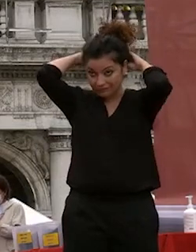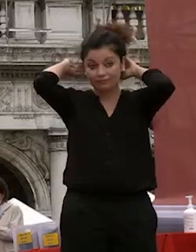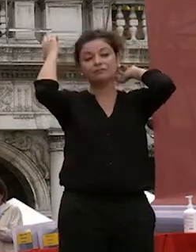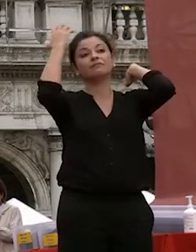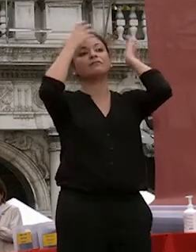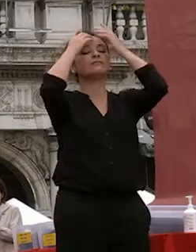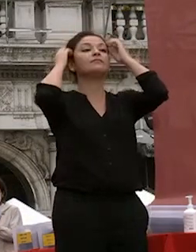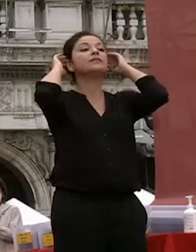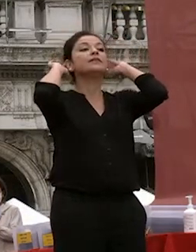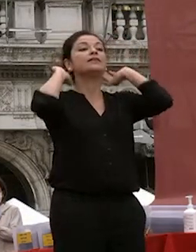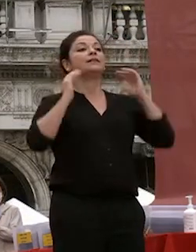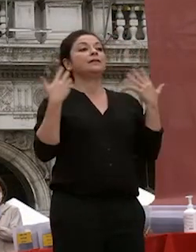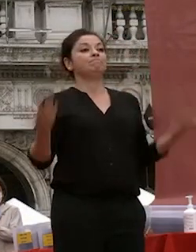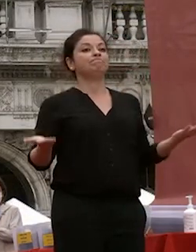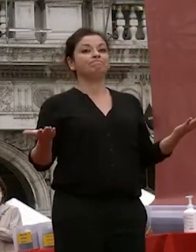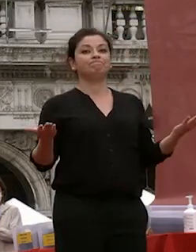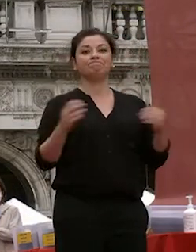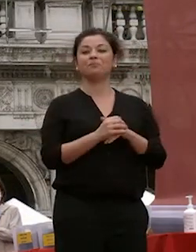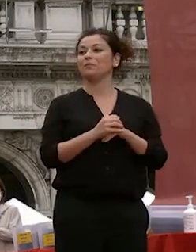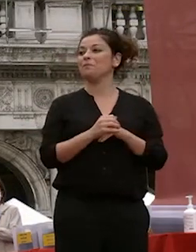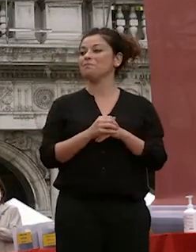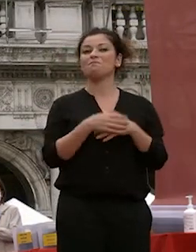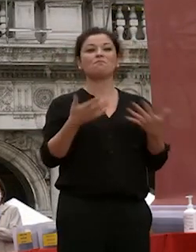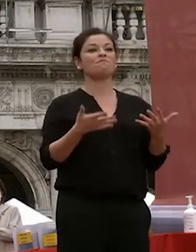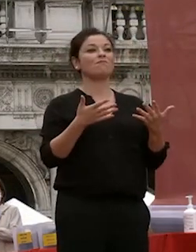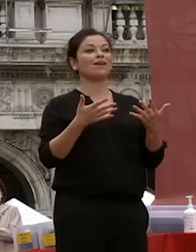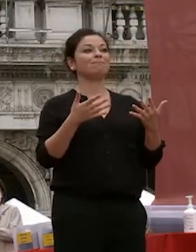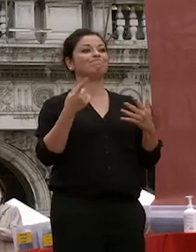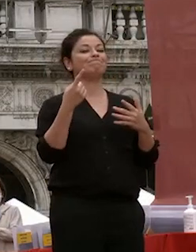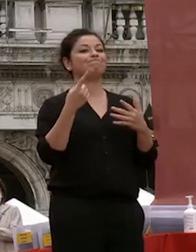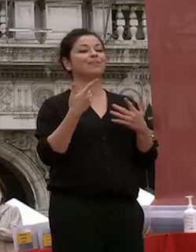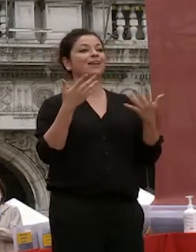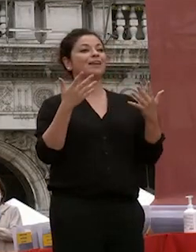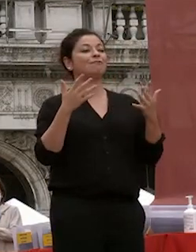ed eccoci qua siamo siamo qui a celebrare questa questa cerimonia siamo